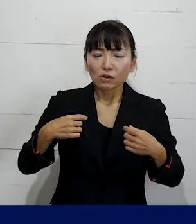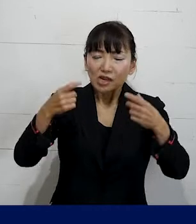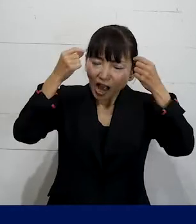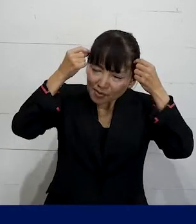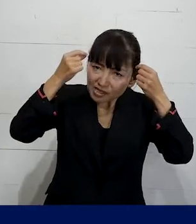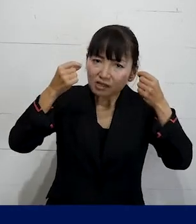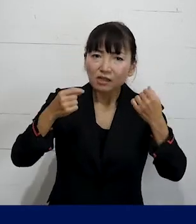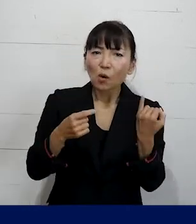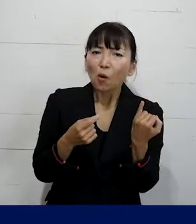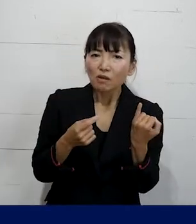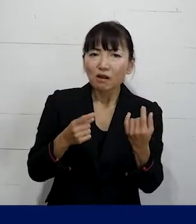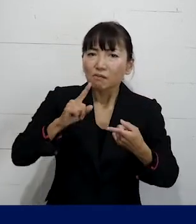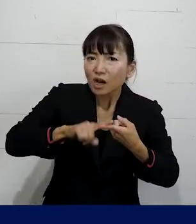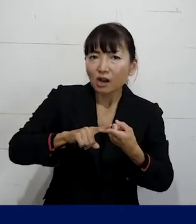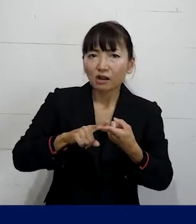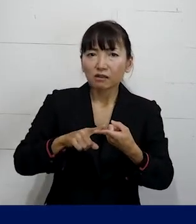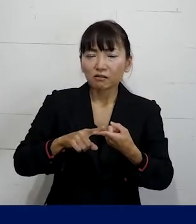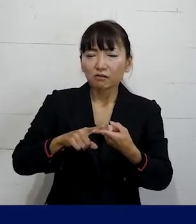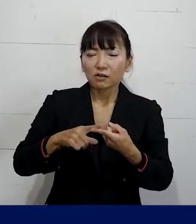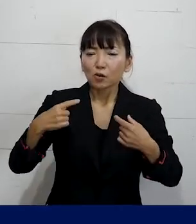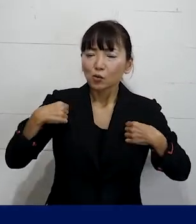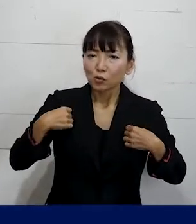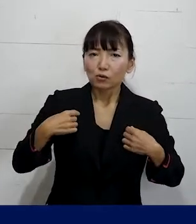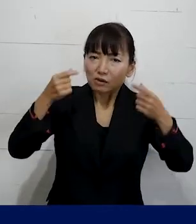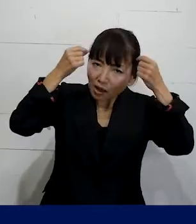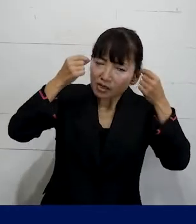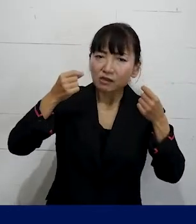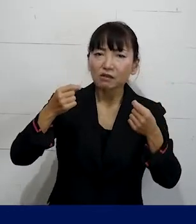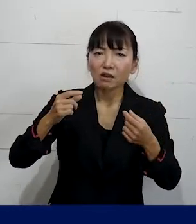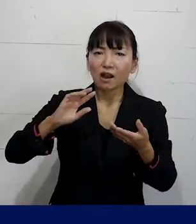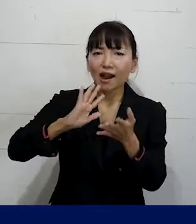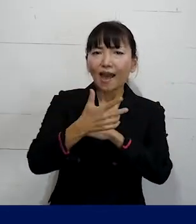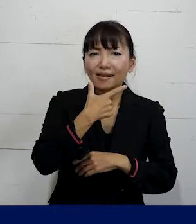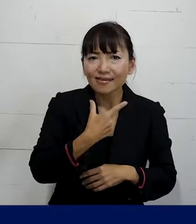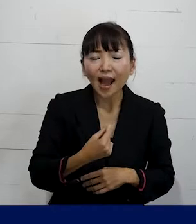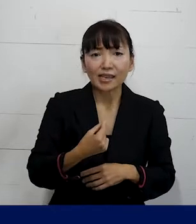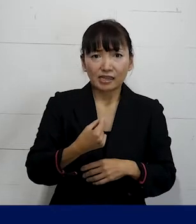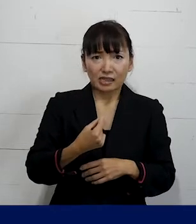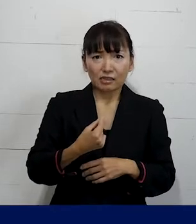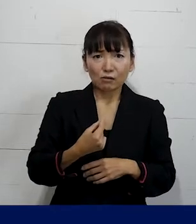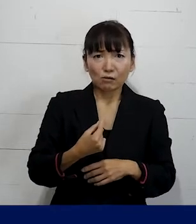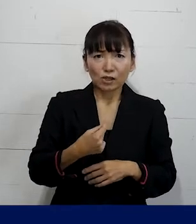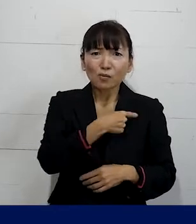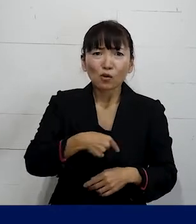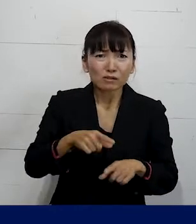自分本来の髪型や服装に合わせたものに 変えたいと思うのは当然です